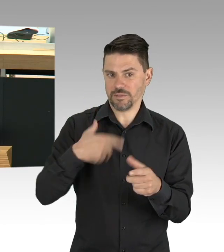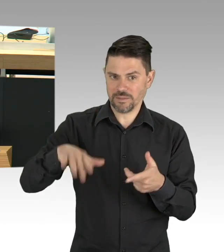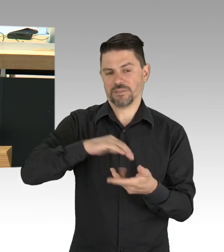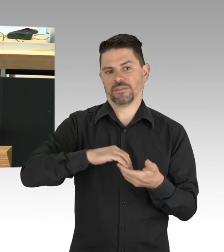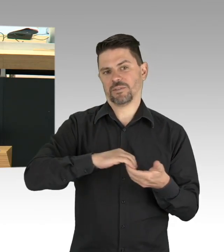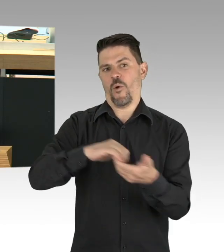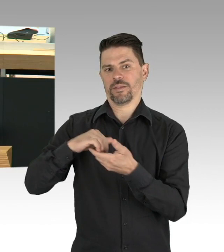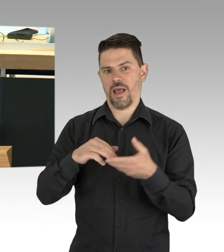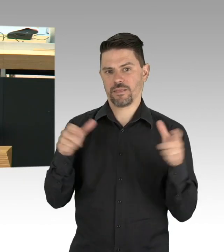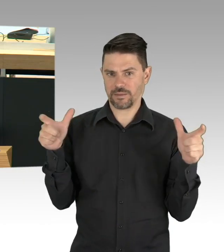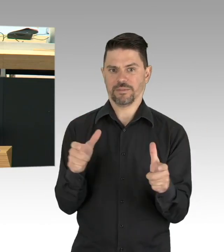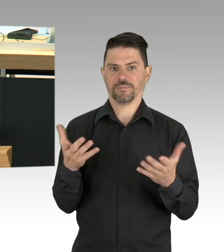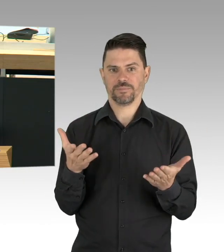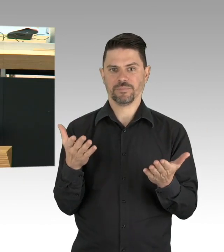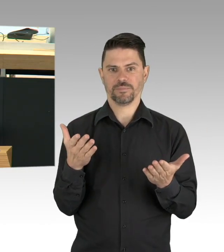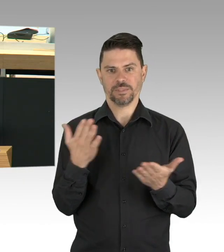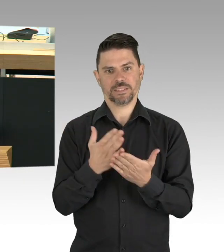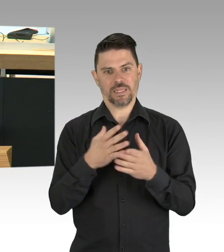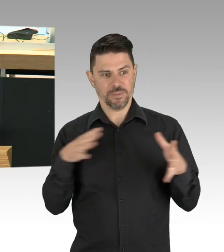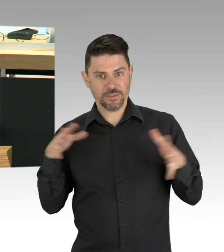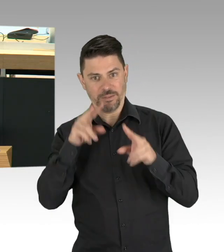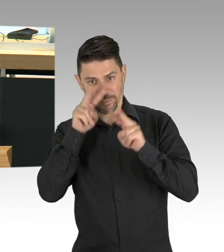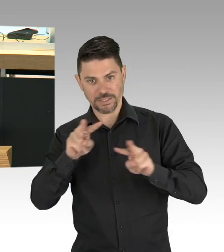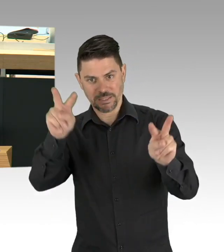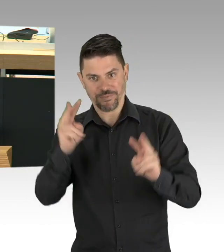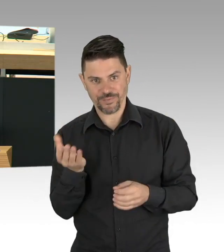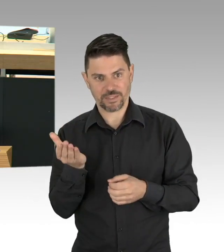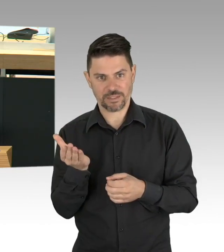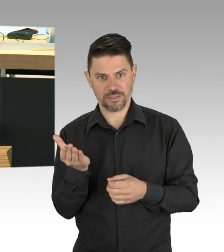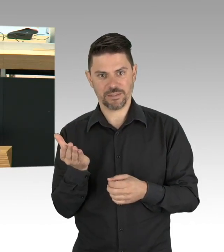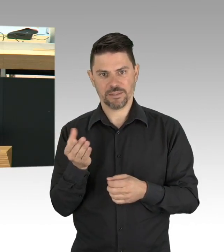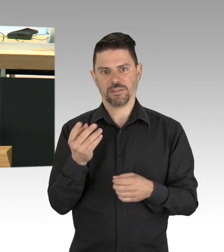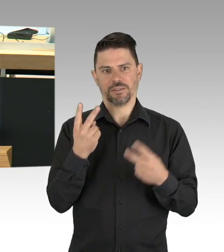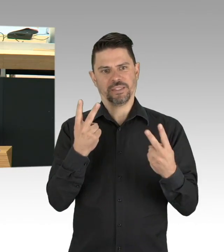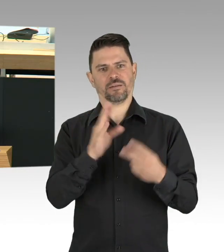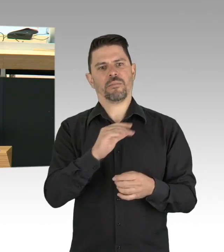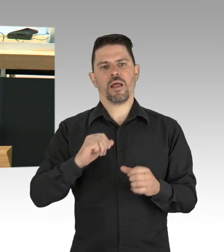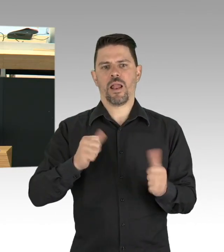für Corona-Bonds ausgesprochen haben, denn wenn das Haus brennt, ist es Unsinn den Brand in der Wohnung